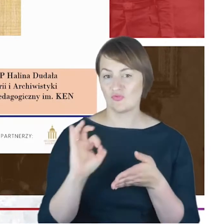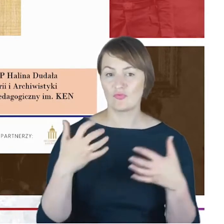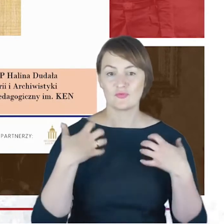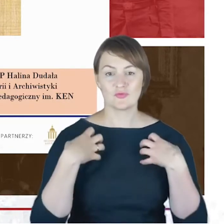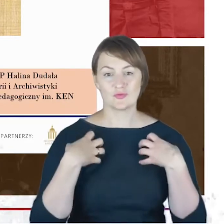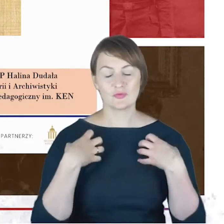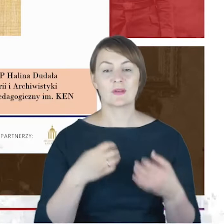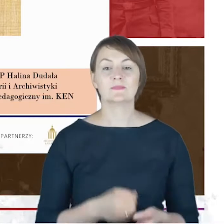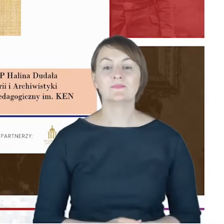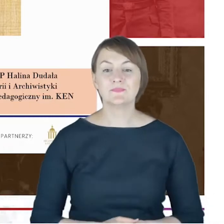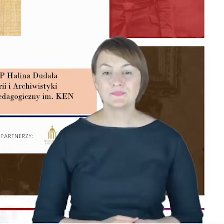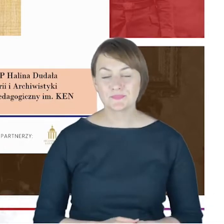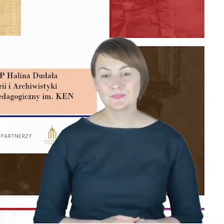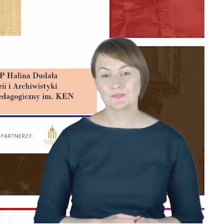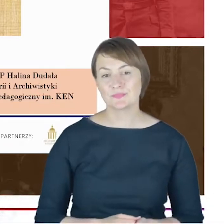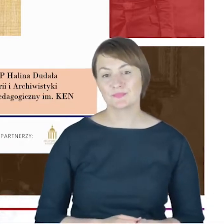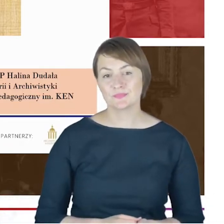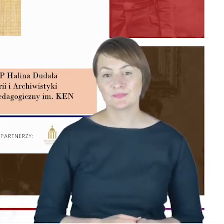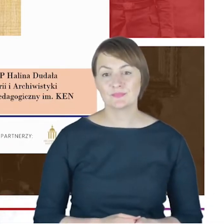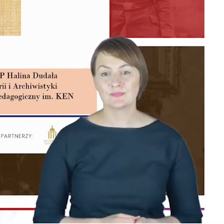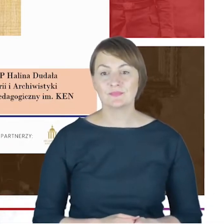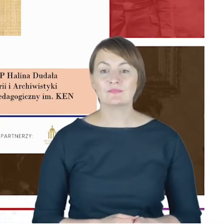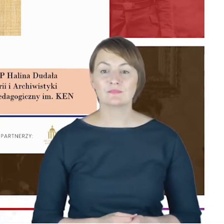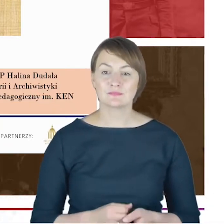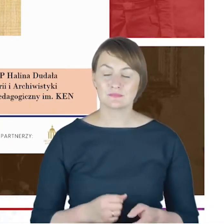przedsięwzięcie Panteonu Górnośląskiego.